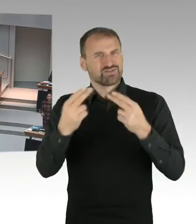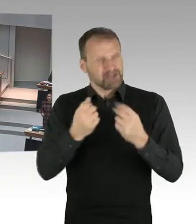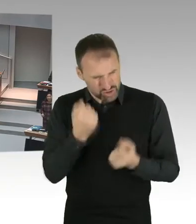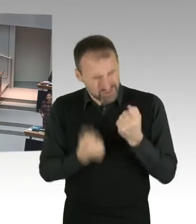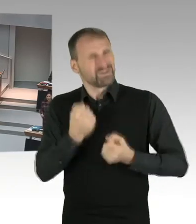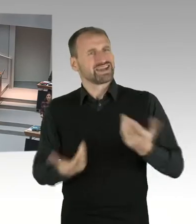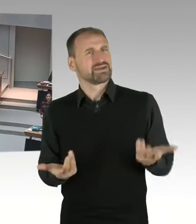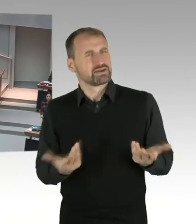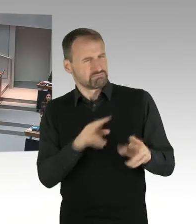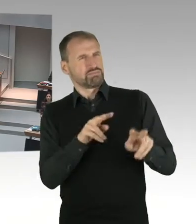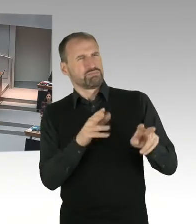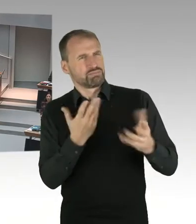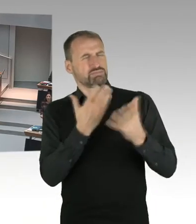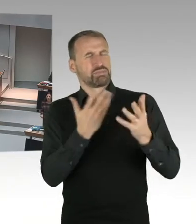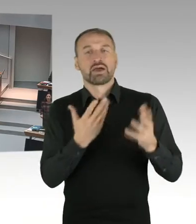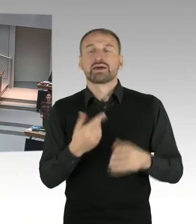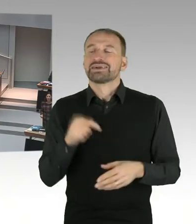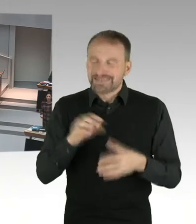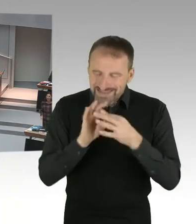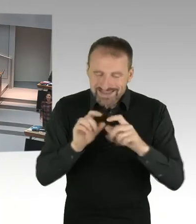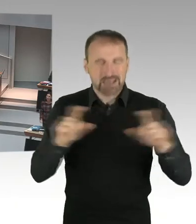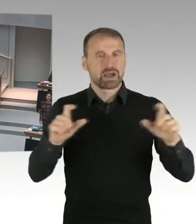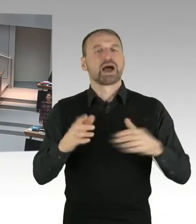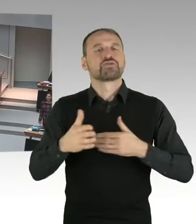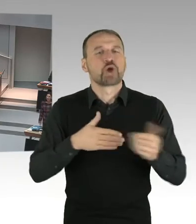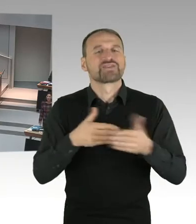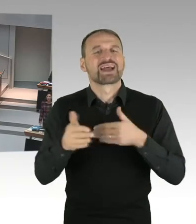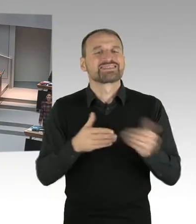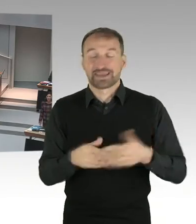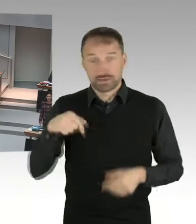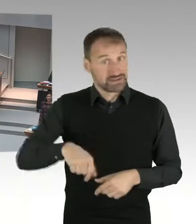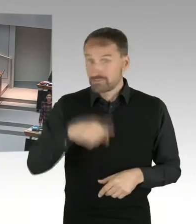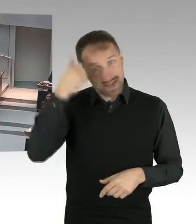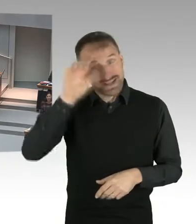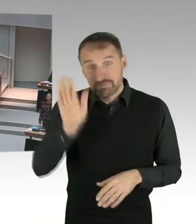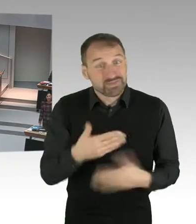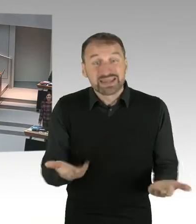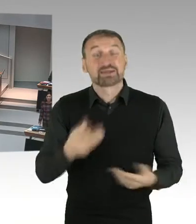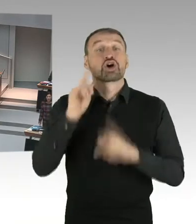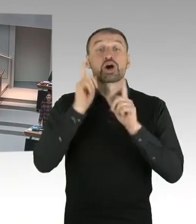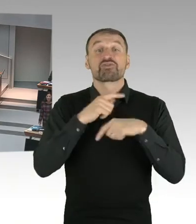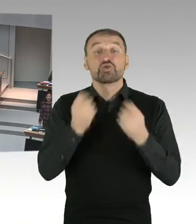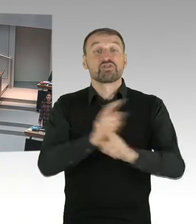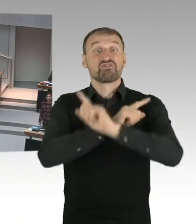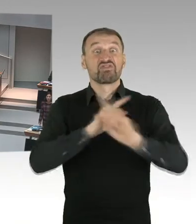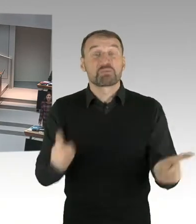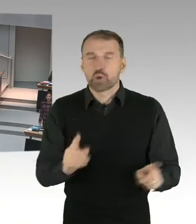Es geht darum, dass wir keine religiösen Zeichen in Berlin sozusagen in unseren Schulen akzeptieren.